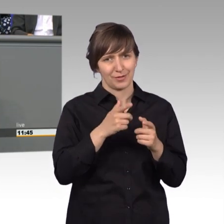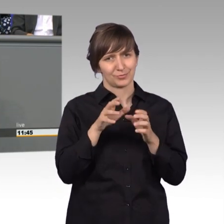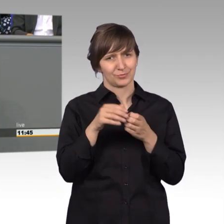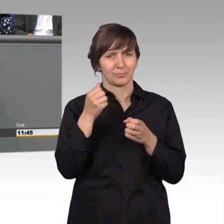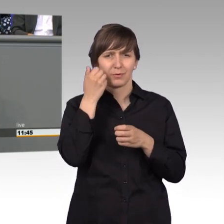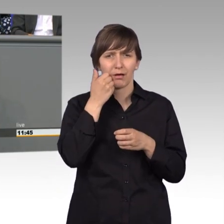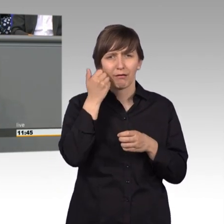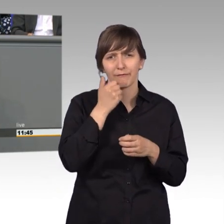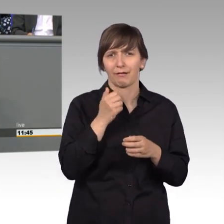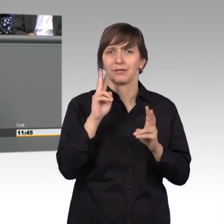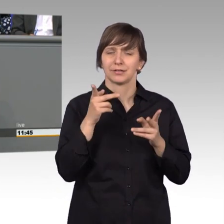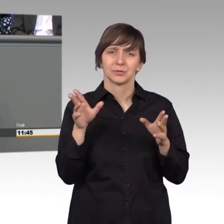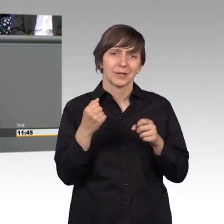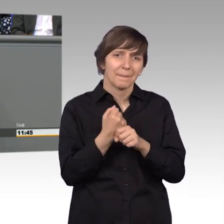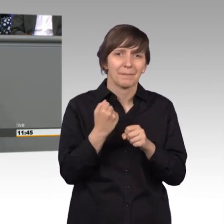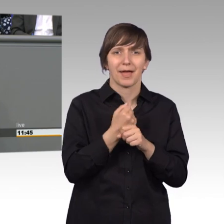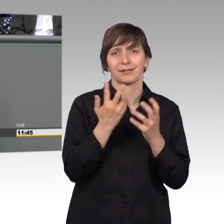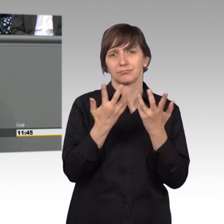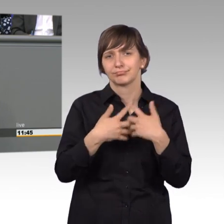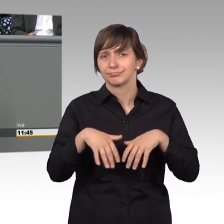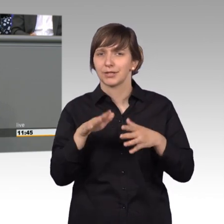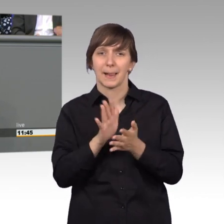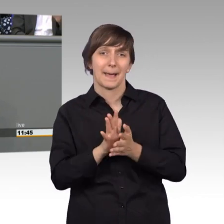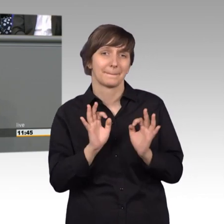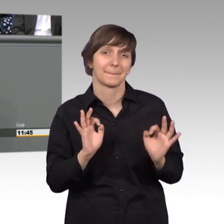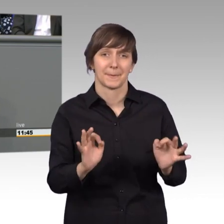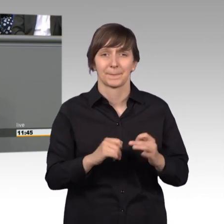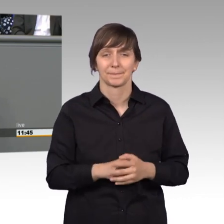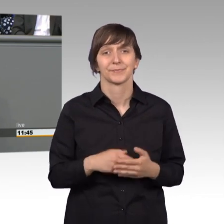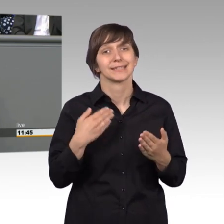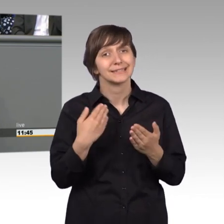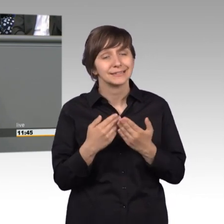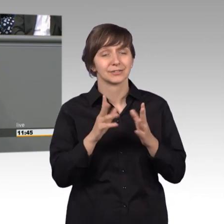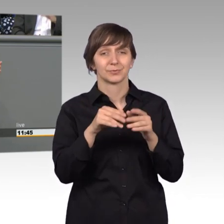Zusammenarbeit garnicht das schlechteste. Also für diese gute Zusammenarbeit möchte ich mich bedanken bei den